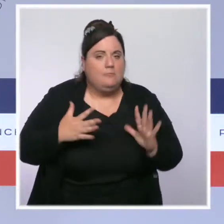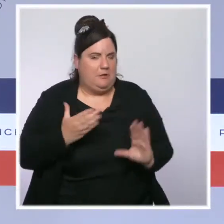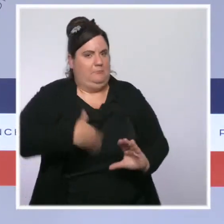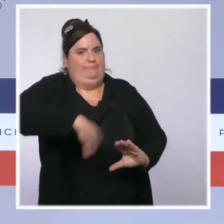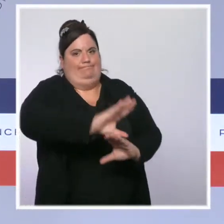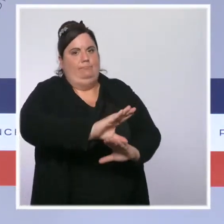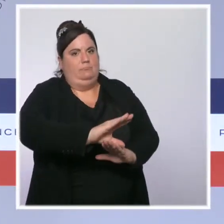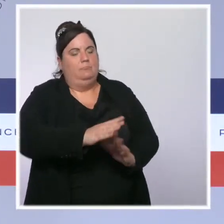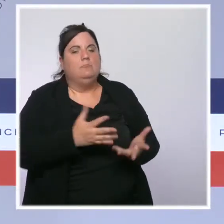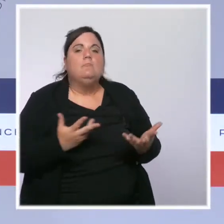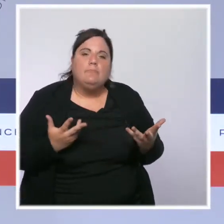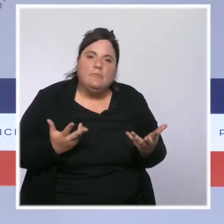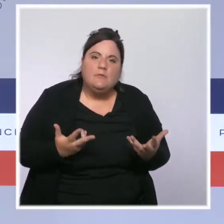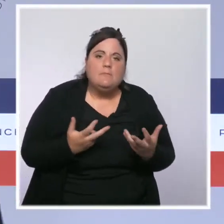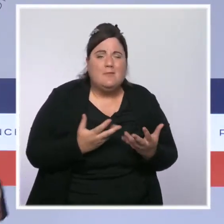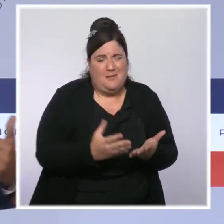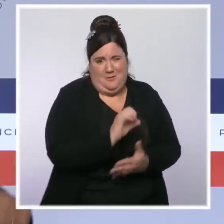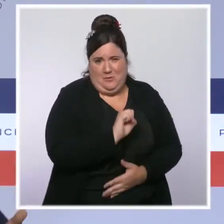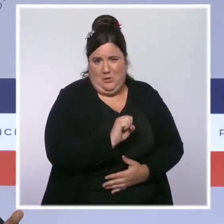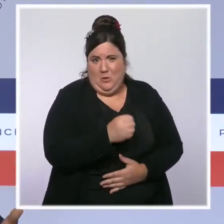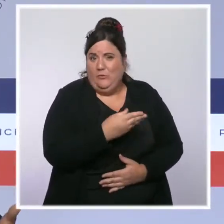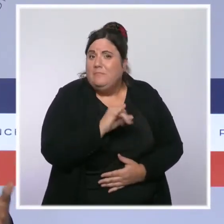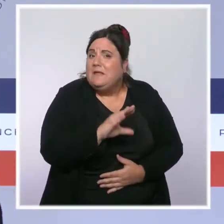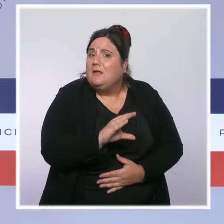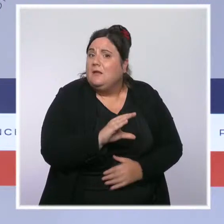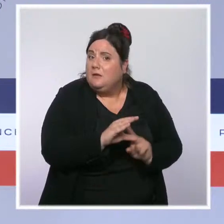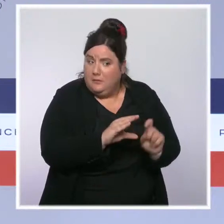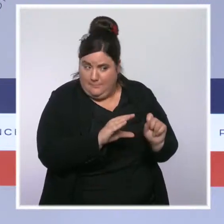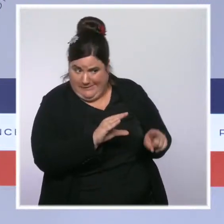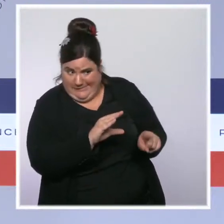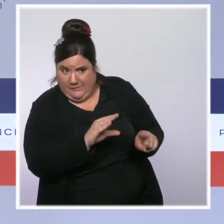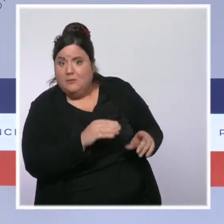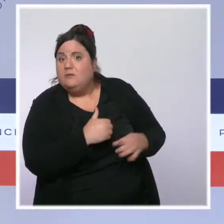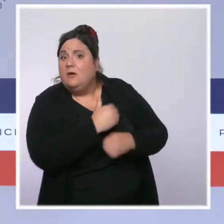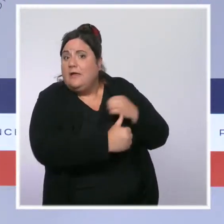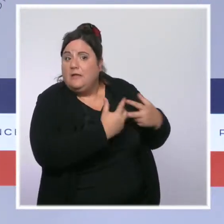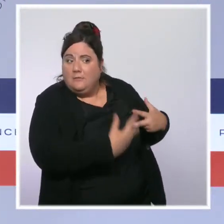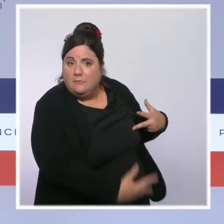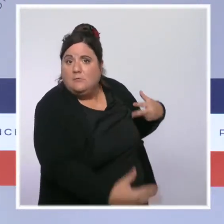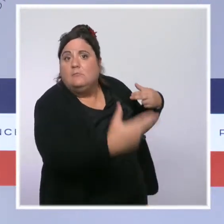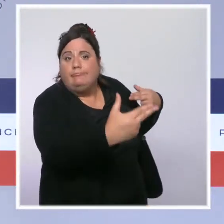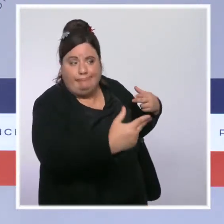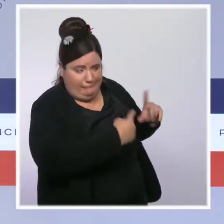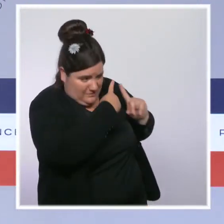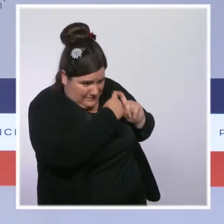c'est l'équivalent d'un treizième mois et d'un demi quatorzième mois à la fin de l'année grâce aux mesures que nous avons prises depuis le début du quinquennat.